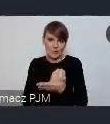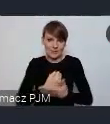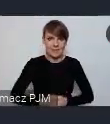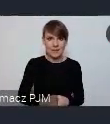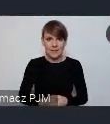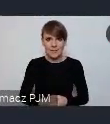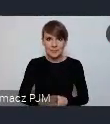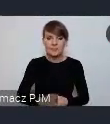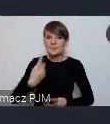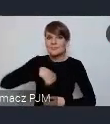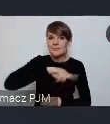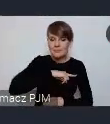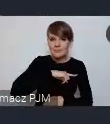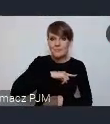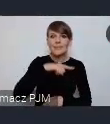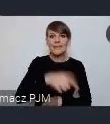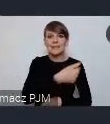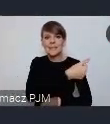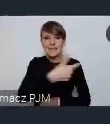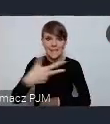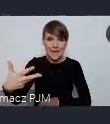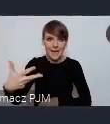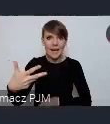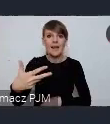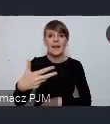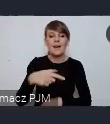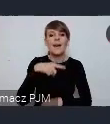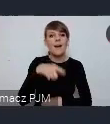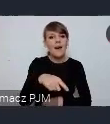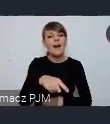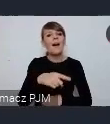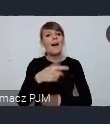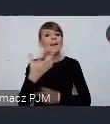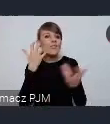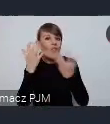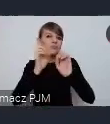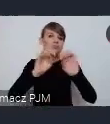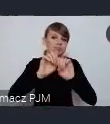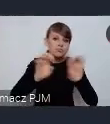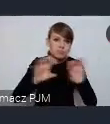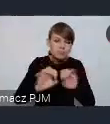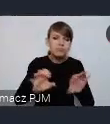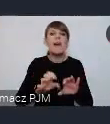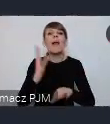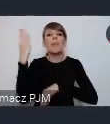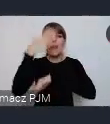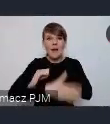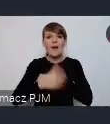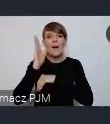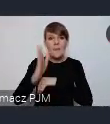My zakończymy ten cykl merytoryczny zgromadzeniem ogólnym Związku Miast Polskich w Katowicach.